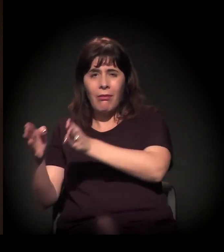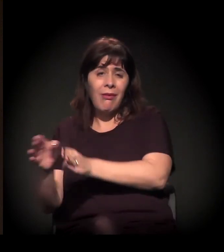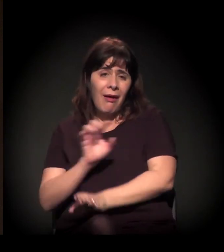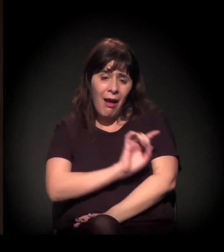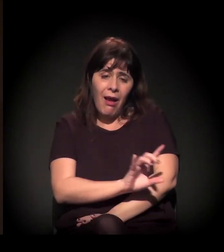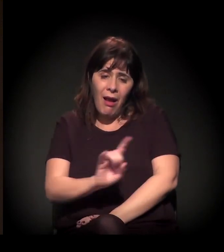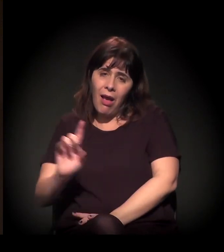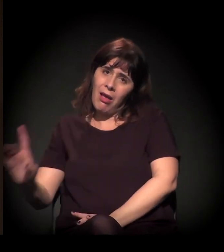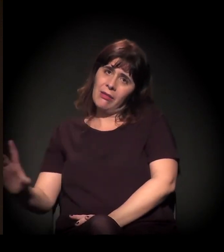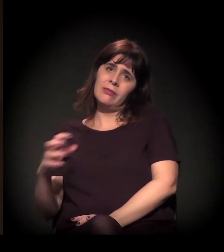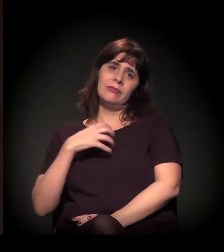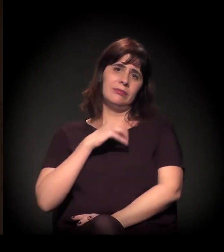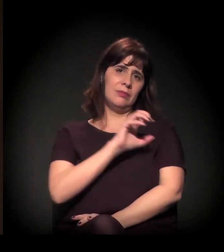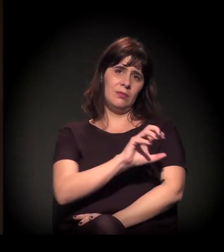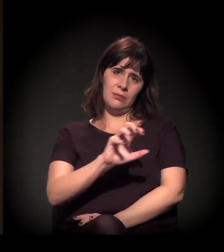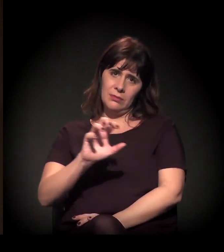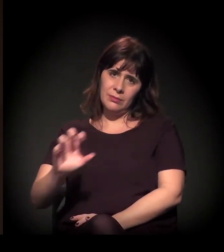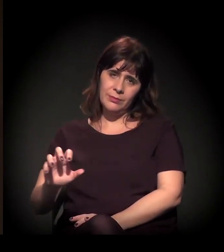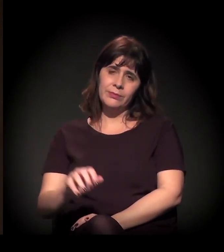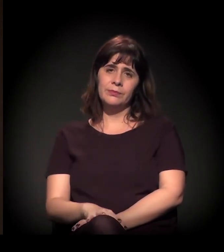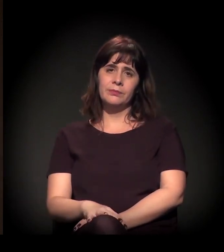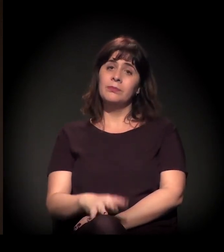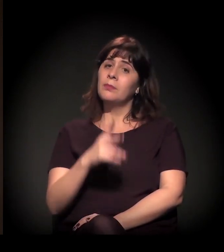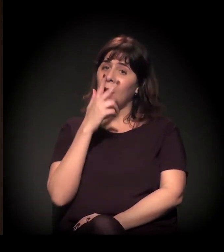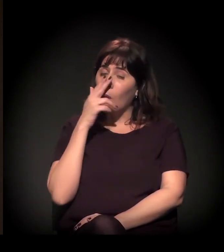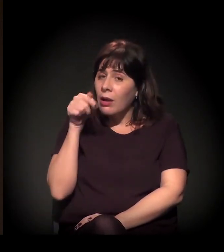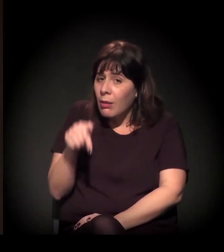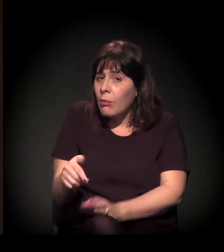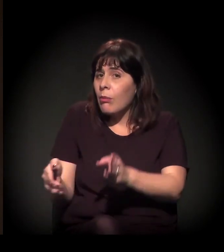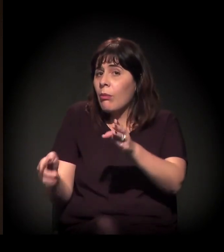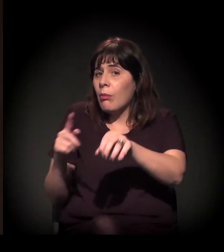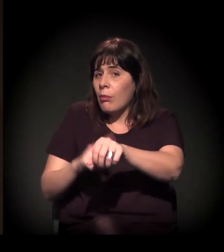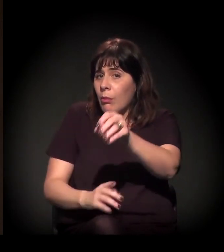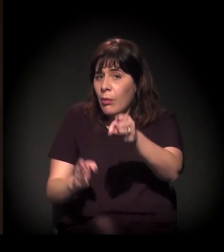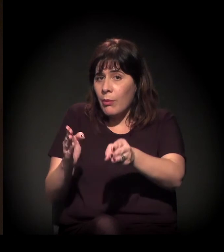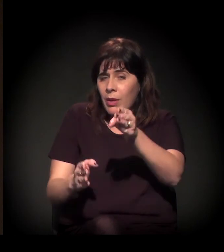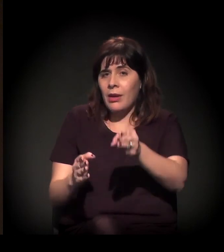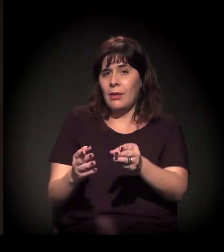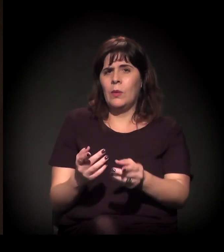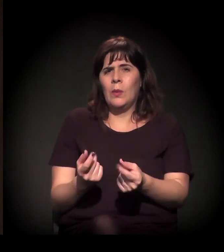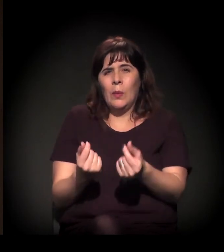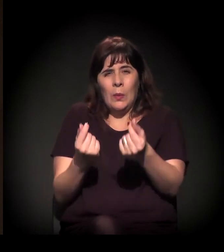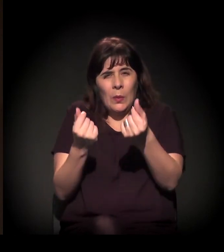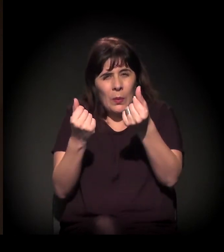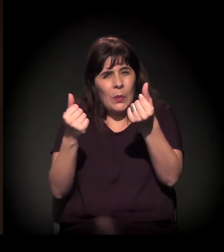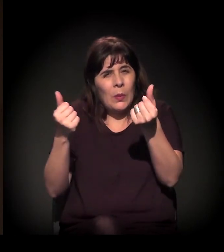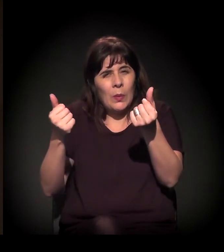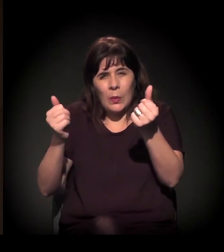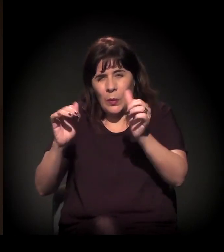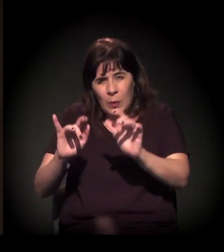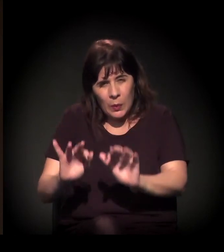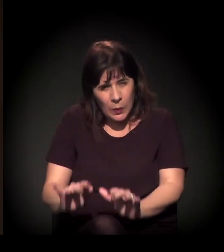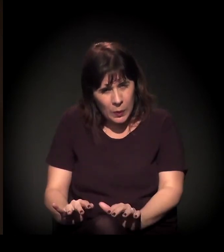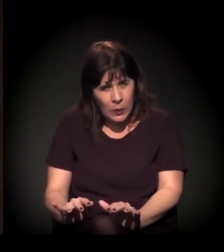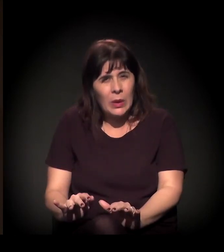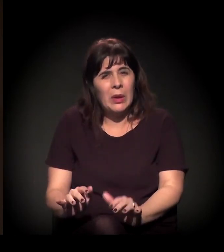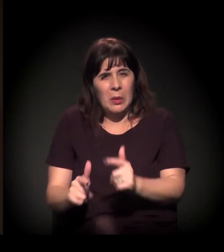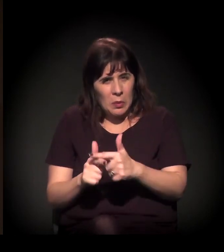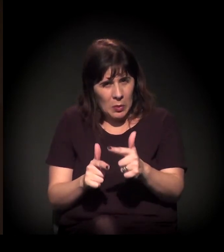E eu acho que este momento da crise que nós estamos vivendo, da crise econômica, política e social, tudo isso que já comentamos aqui,